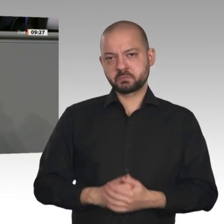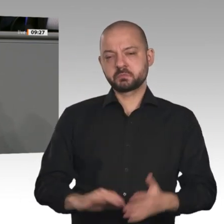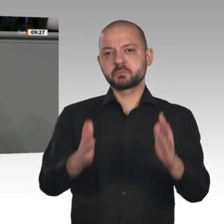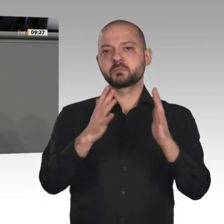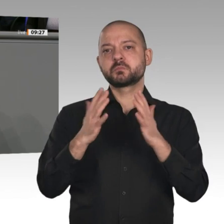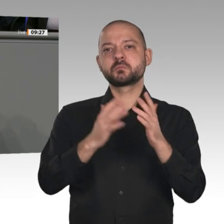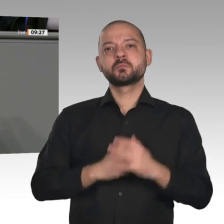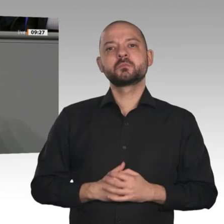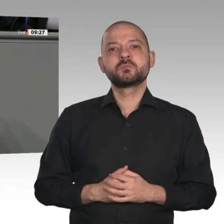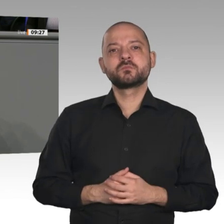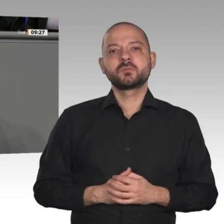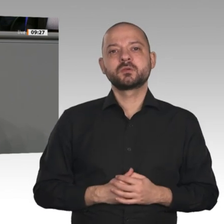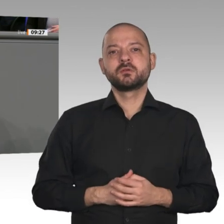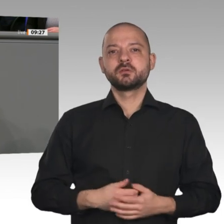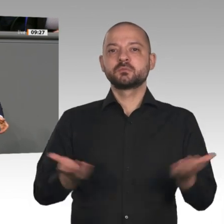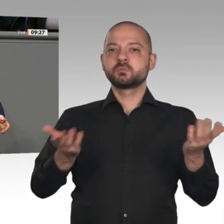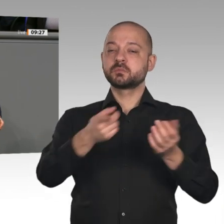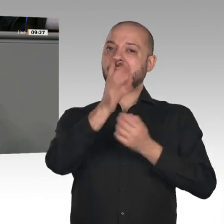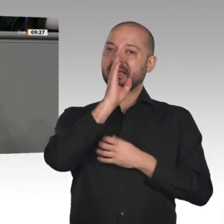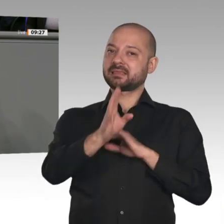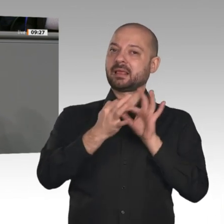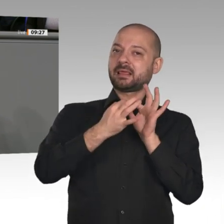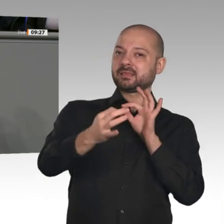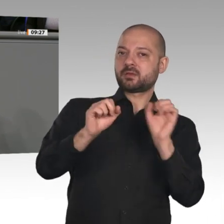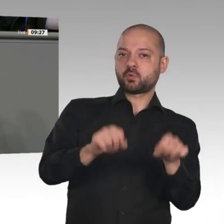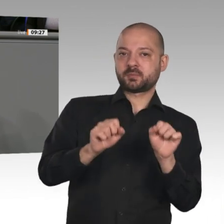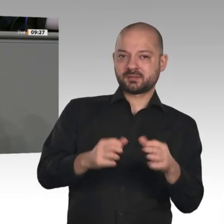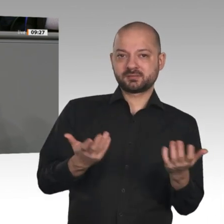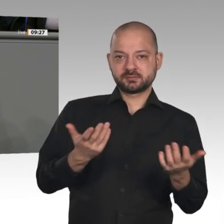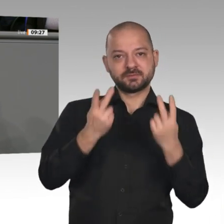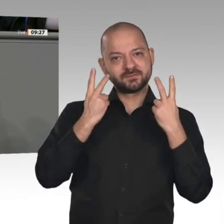und mittlere Betriebe zur Chefsache dieser Regierung machen. Der Koalitionsausschuss